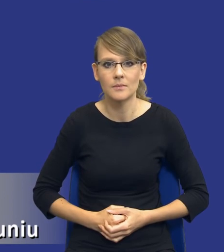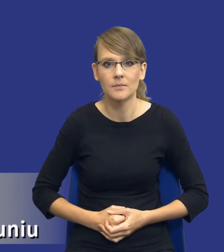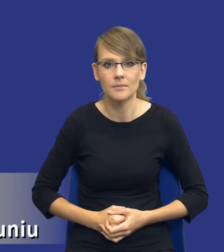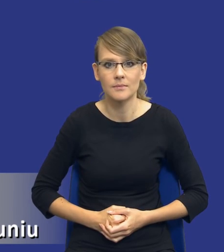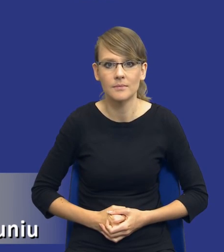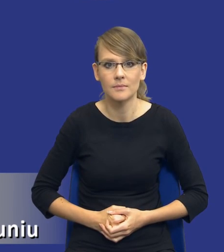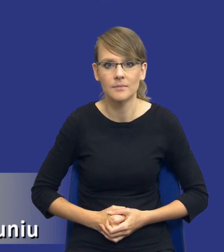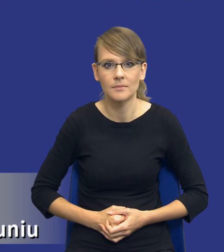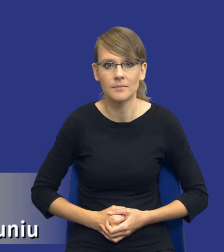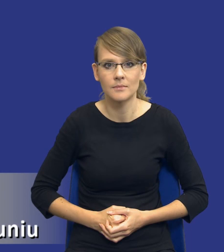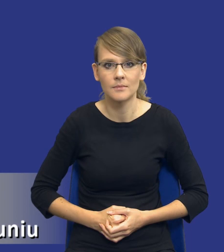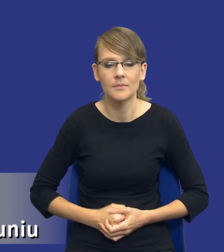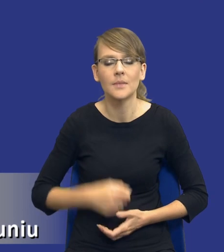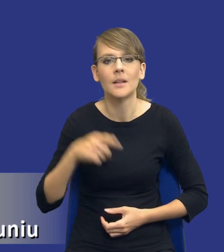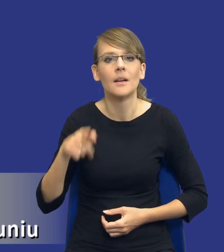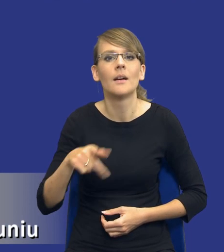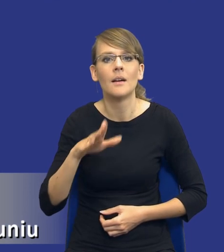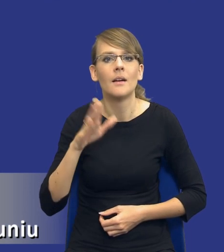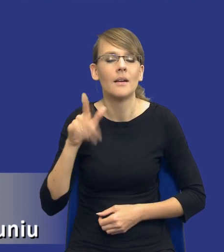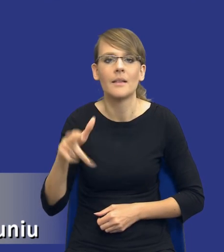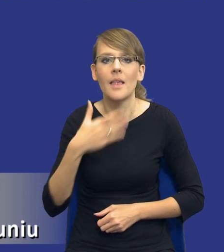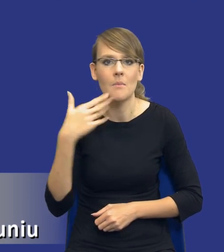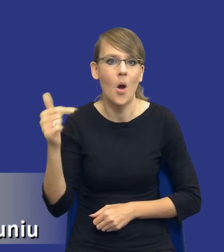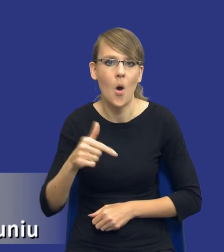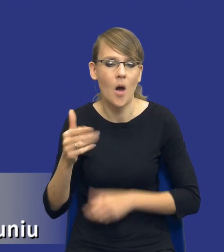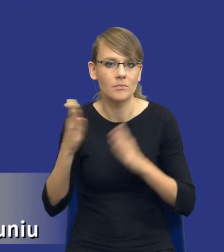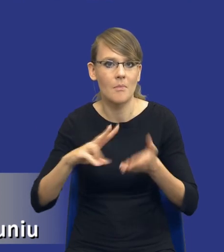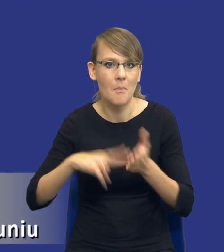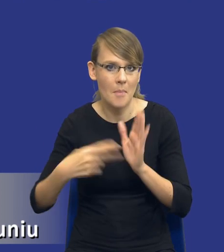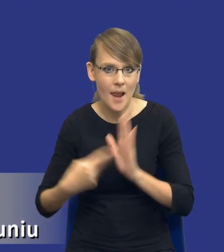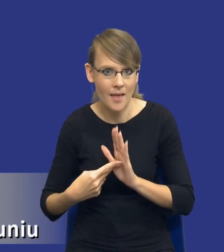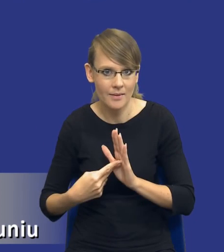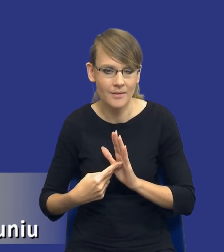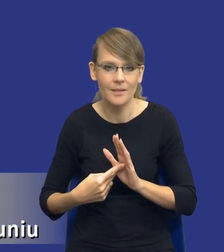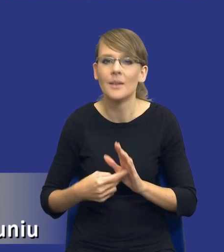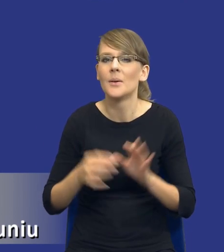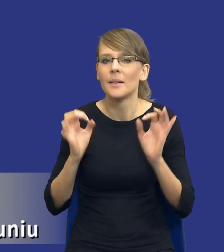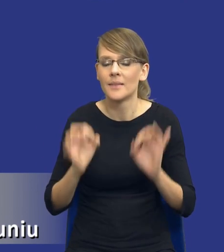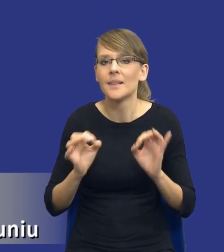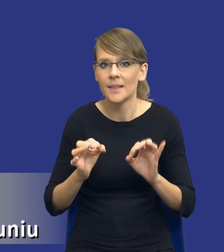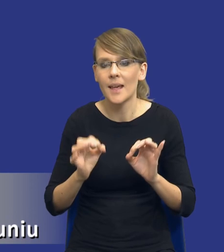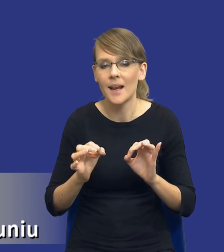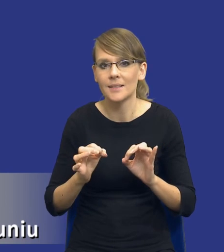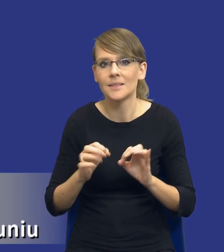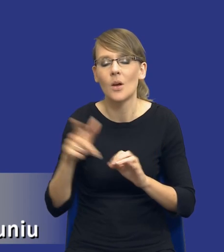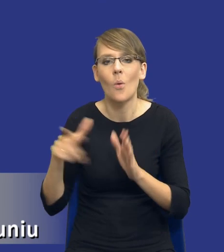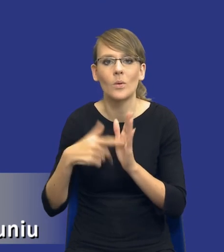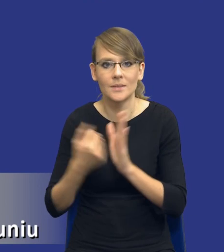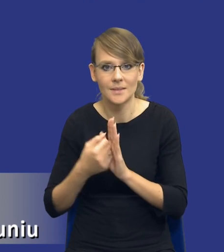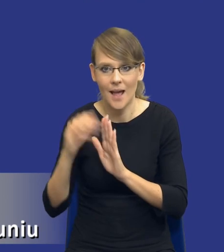Mamy zresztą obowiązek sporządzania planów zamówień publicznych wynikających z obecnie, ale obowiązującej ustawy. Jednak